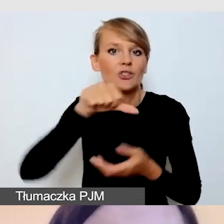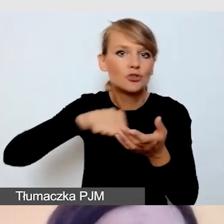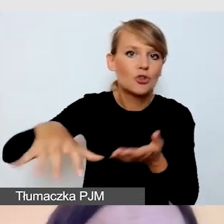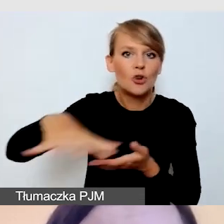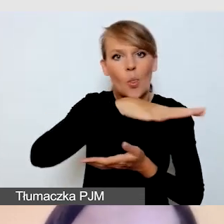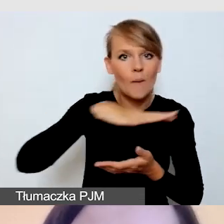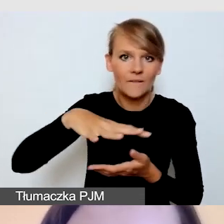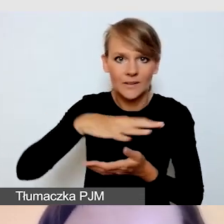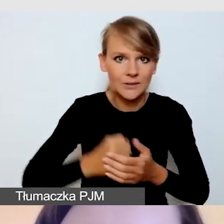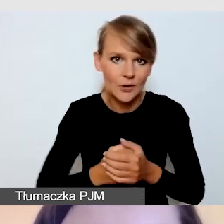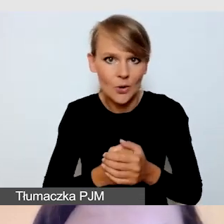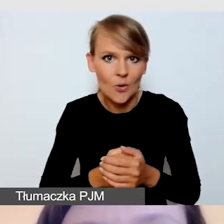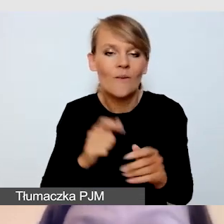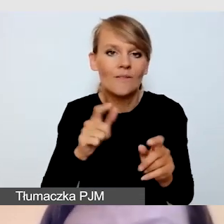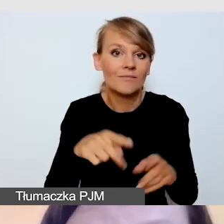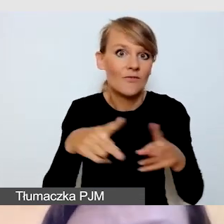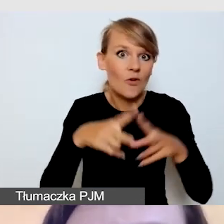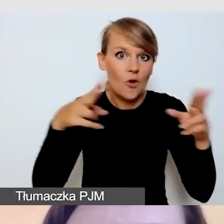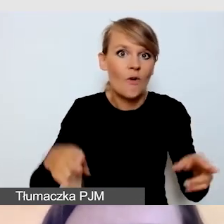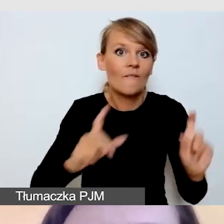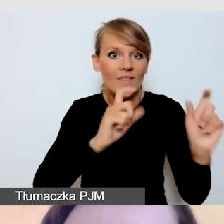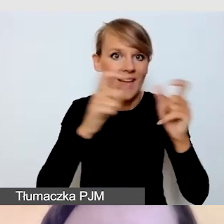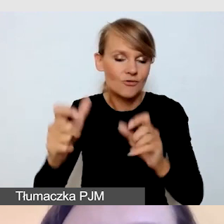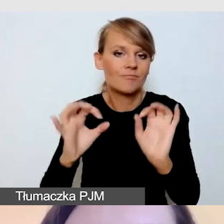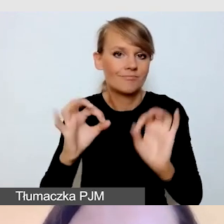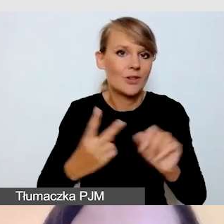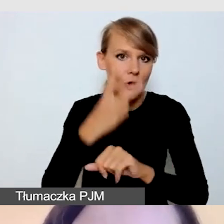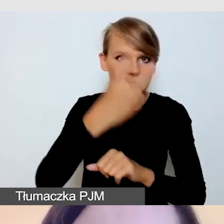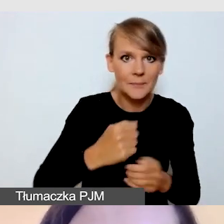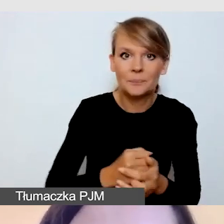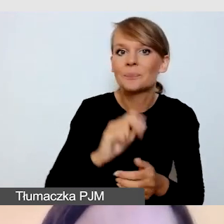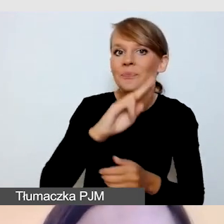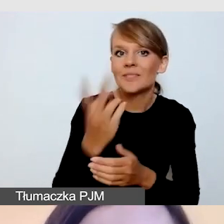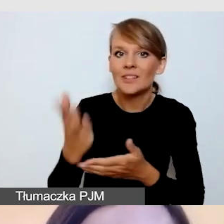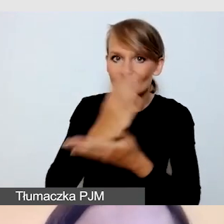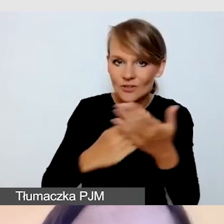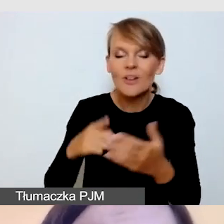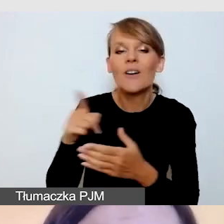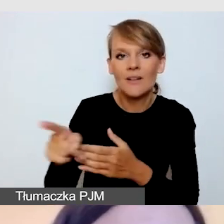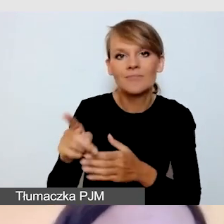podczas dostępnych wydarzeń. W drugiej części podzieli się praktycznymi doświadczeniami,